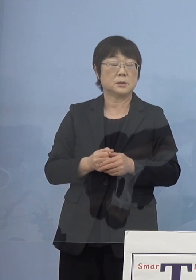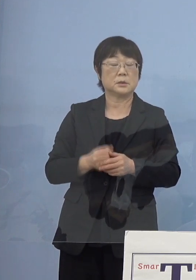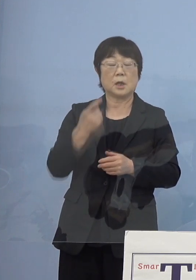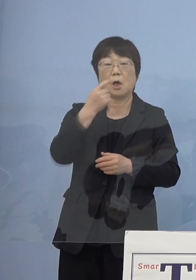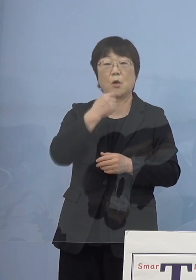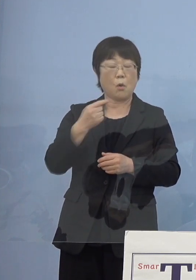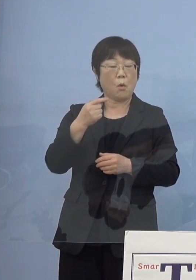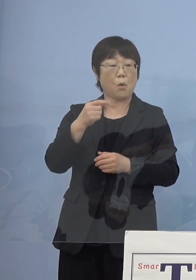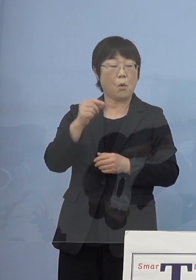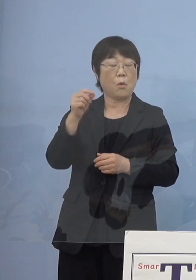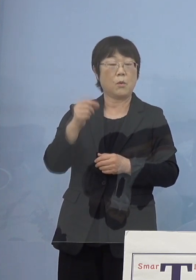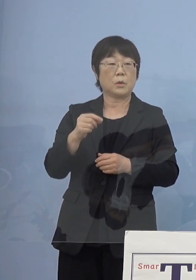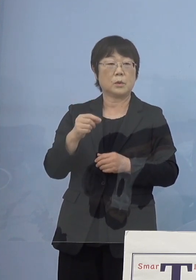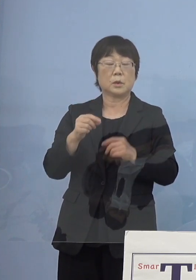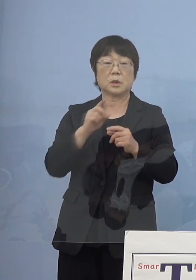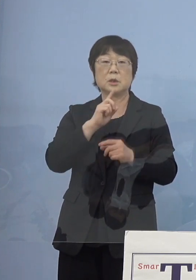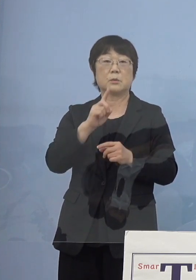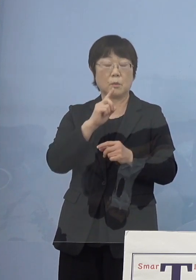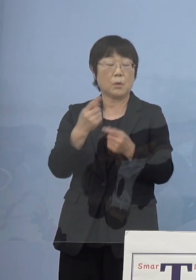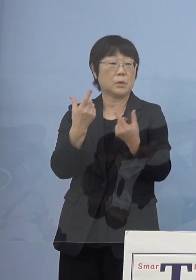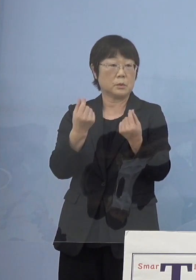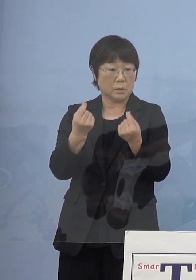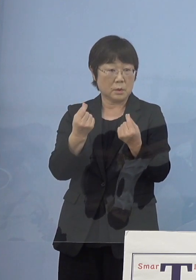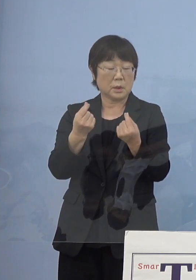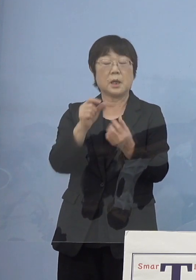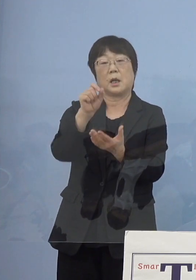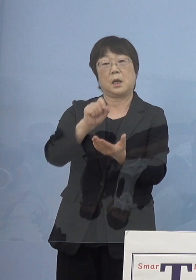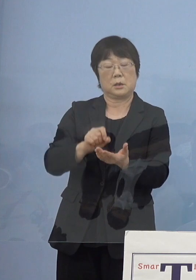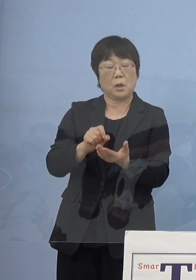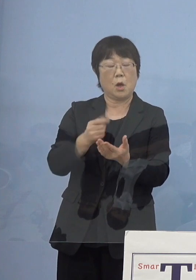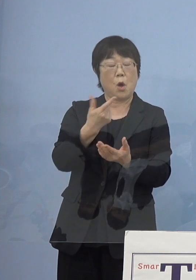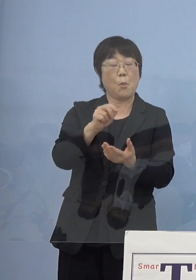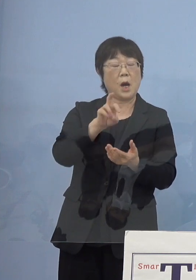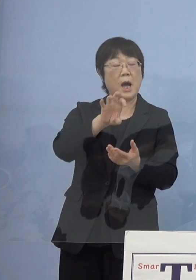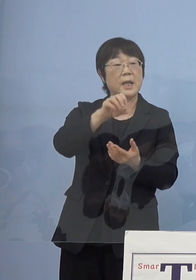無理をお願いしました そうしたらモラエスさんで書くわと